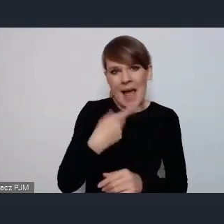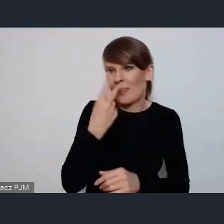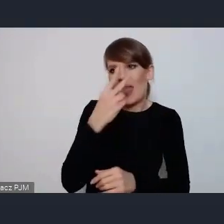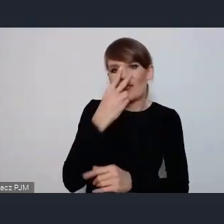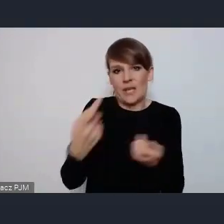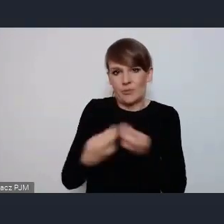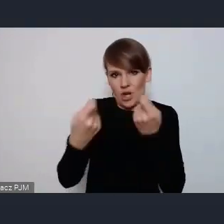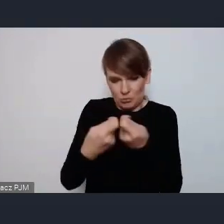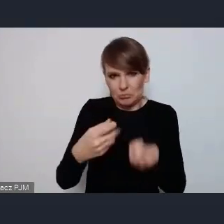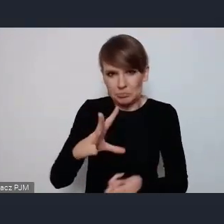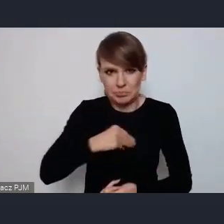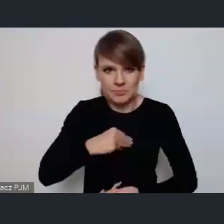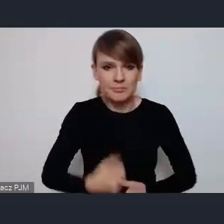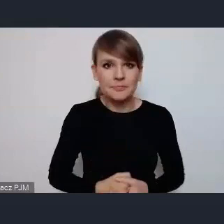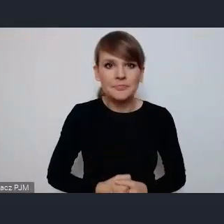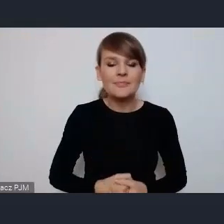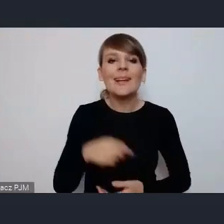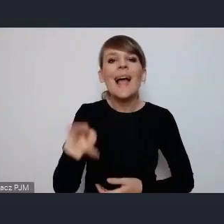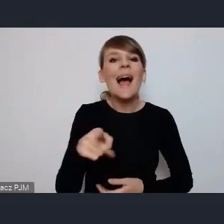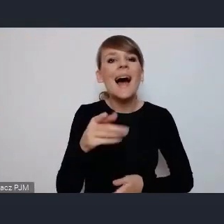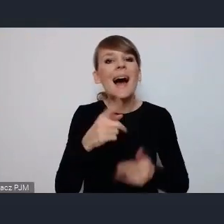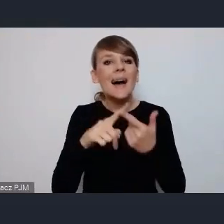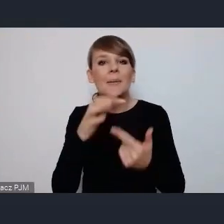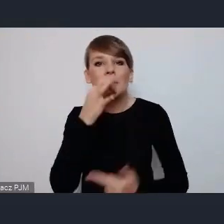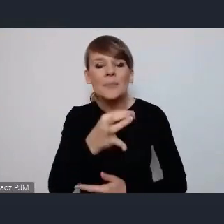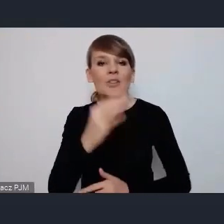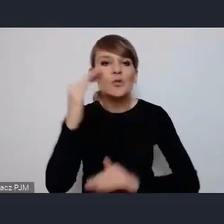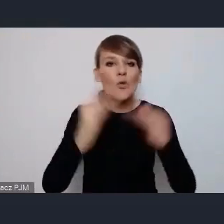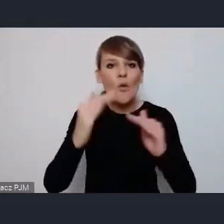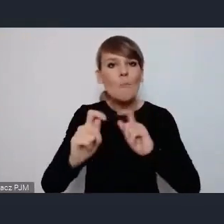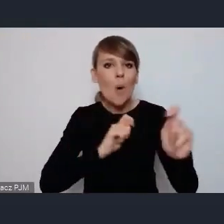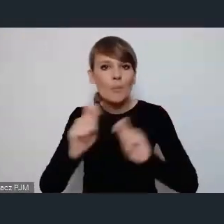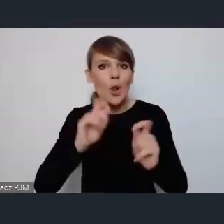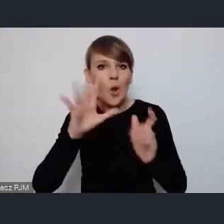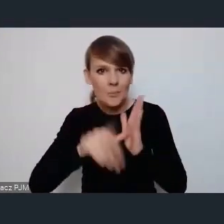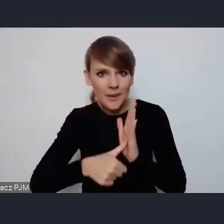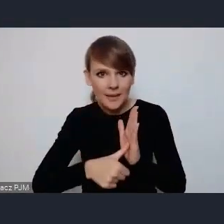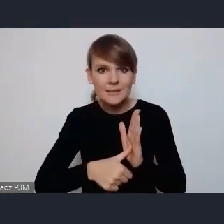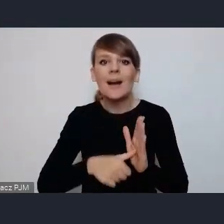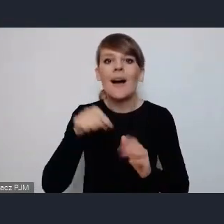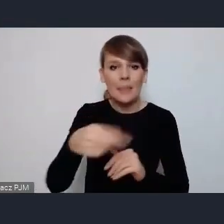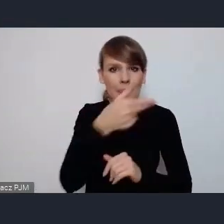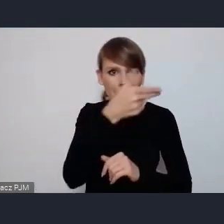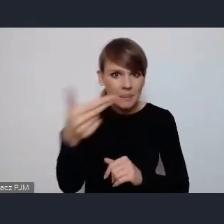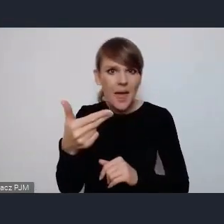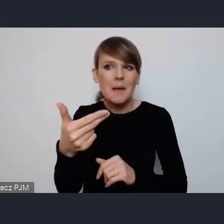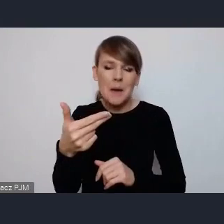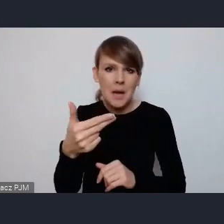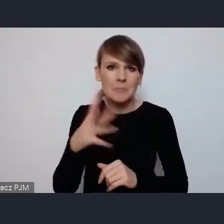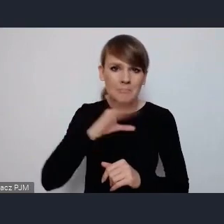Natomiast jeśli chodzi o mobilność, zrównoważoną mobilność miejską to to jest temat jak najbardziej, on może nie jest w tych 6 tematach